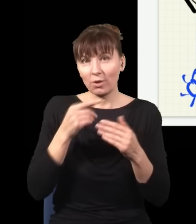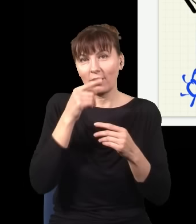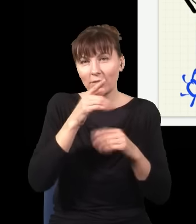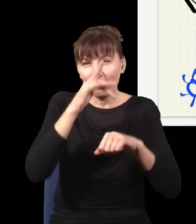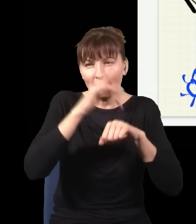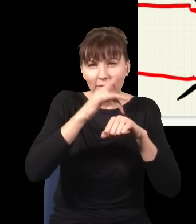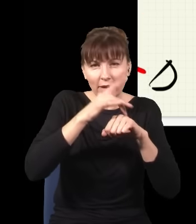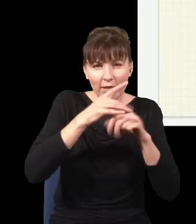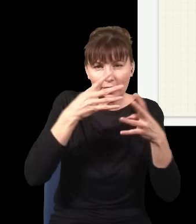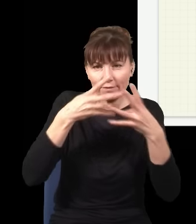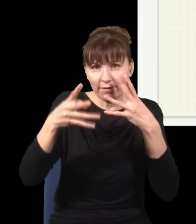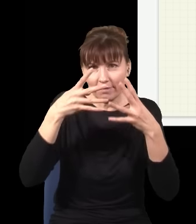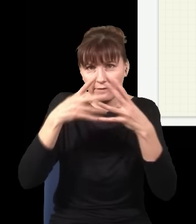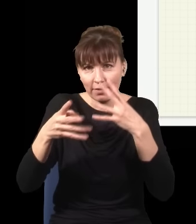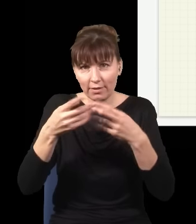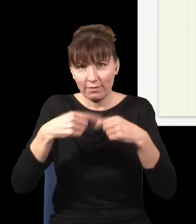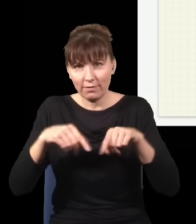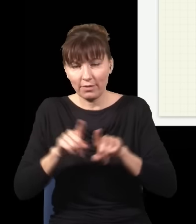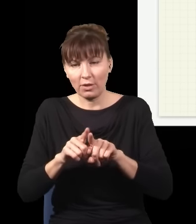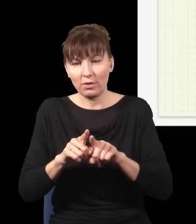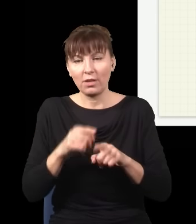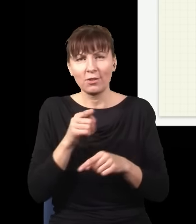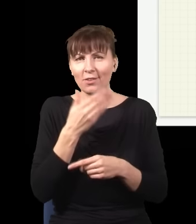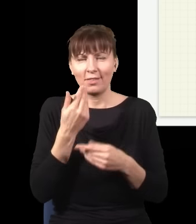To nie jest jakieś bardzo szokujące, jak np. mam plamkę na ekranie, która wygląda jakoś,